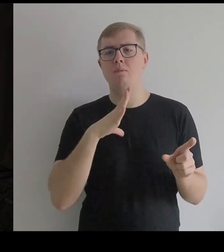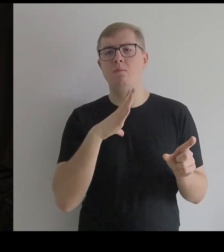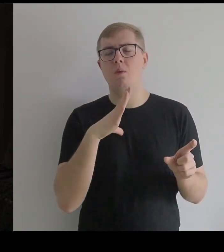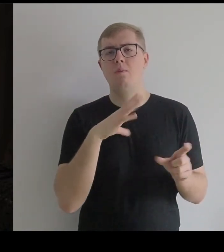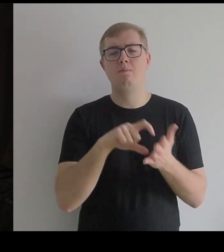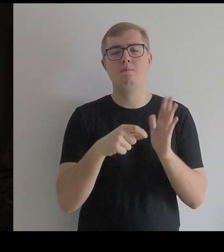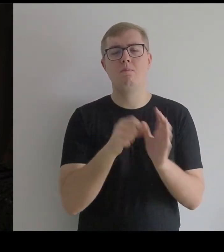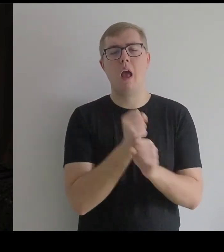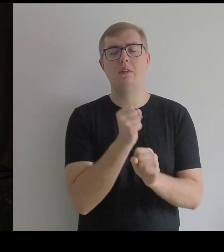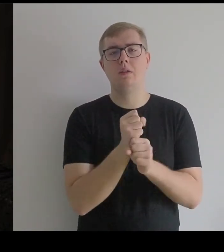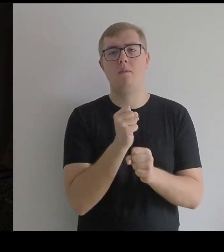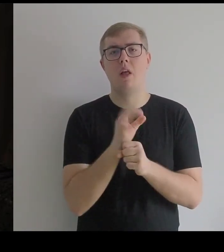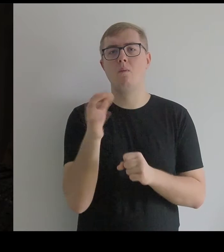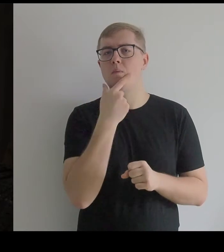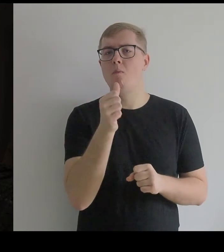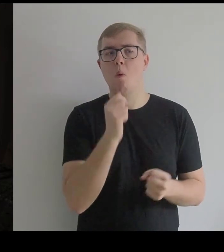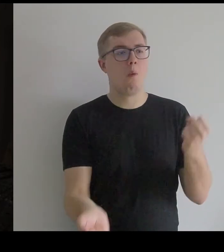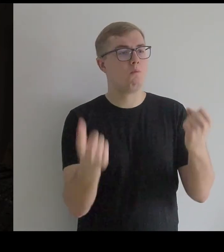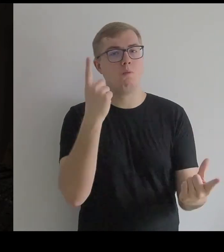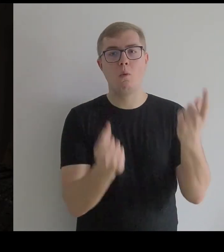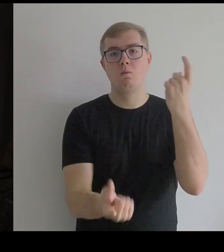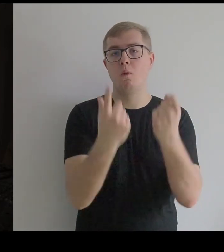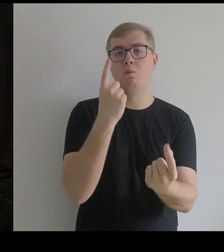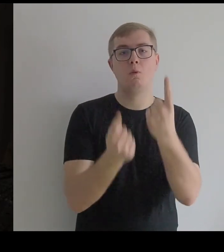które próbowały w pracowni Kantora zaistnieć.